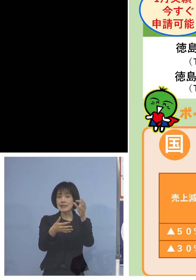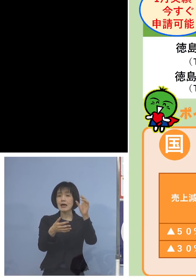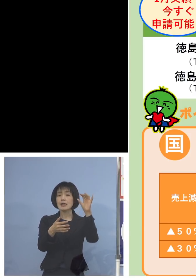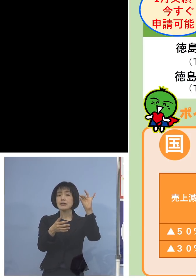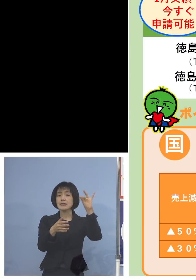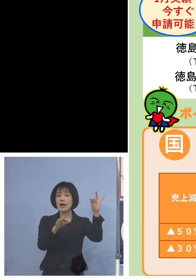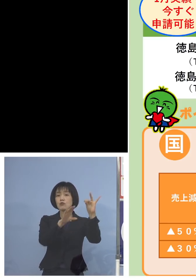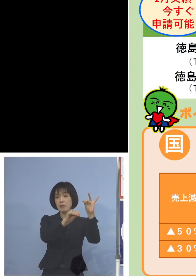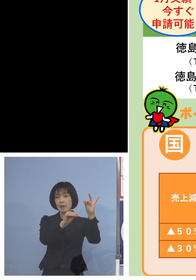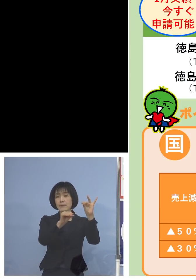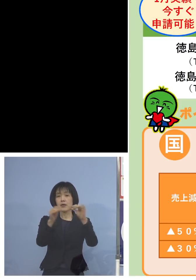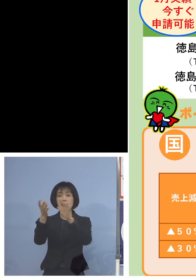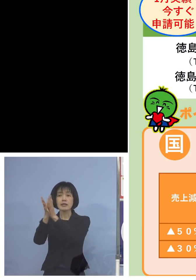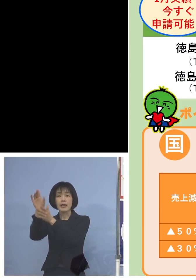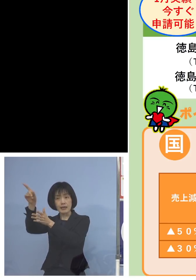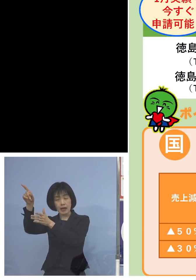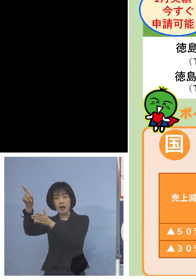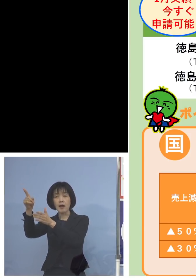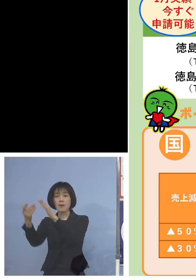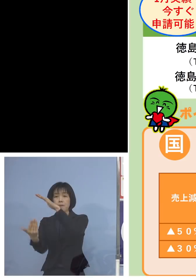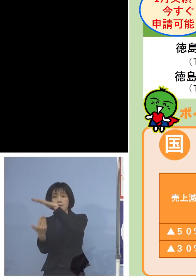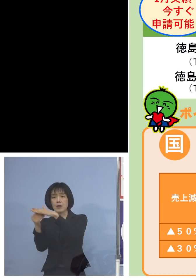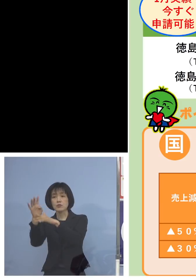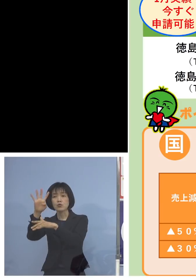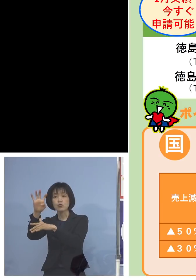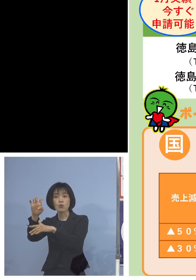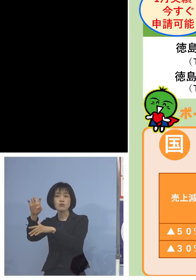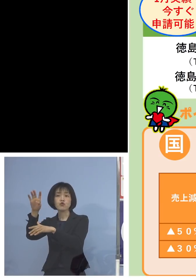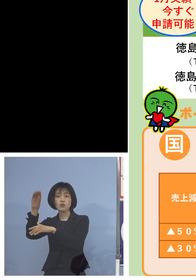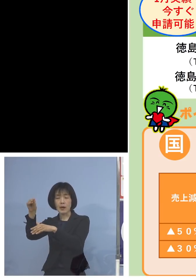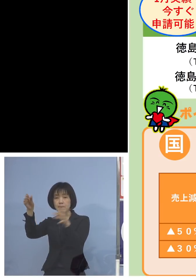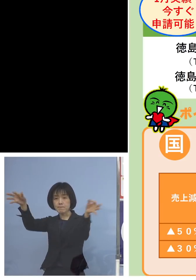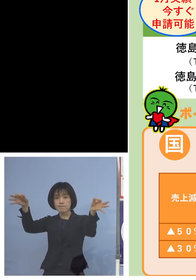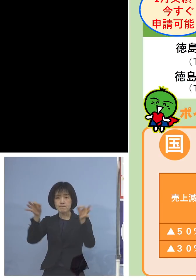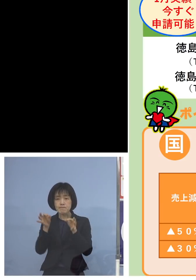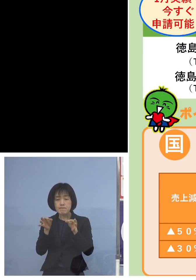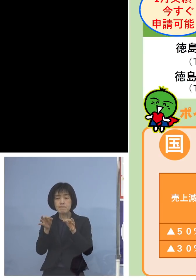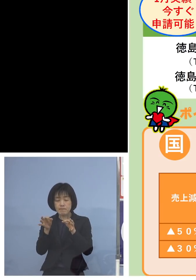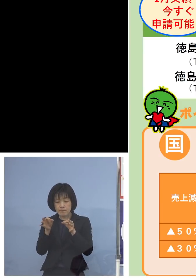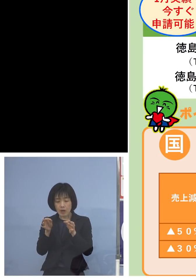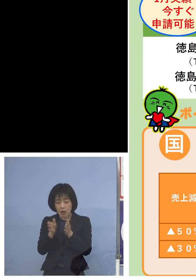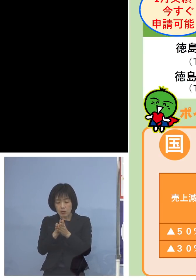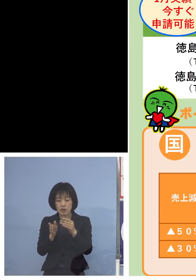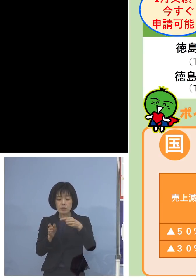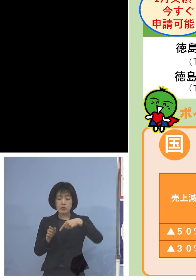そして県からマックス40万円ですから 合わせると140万円